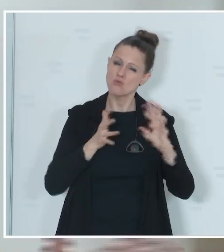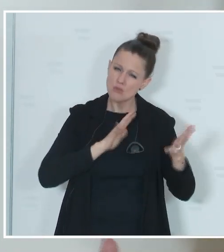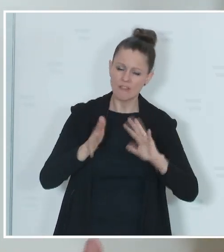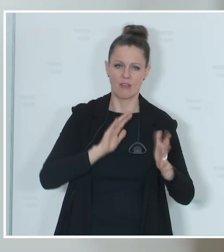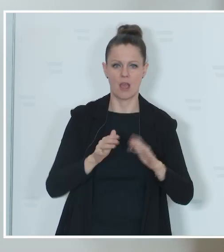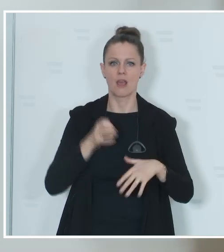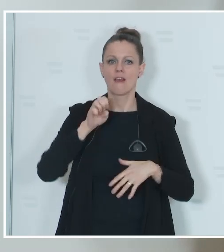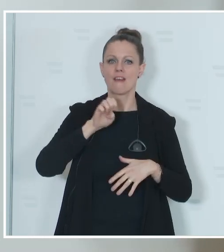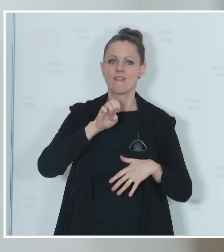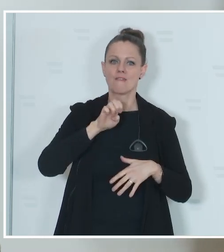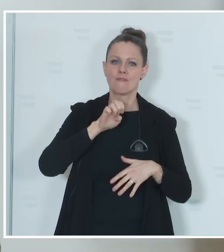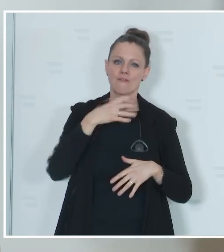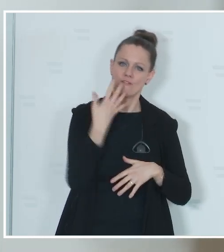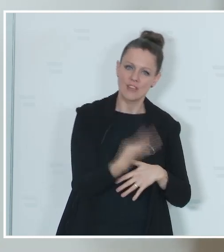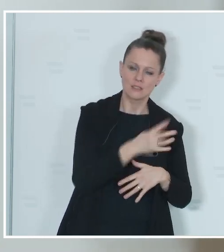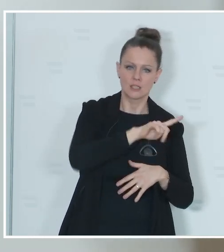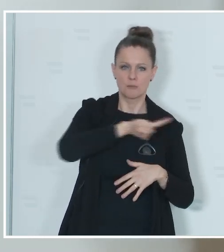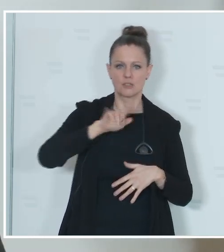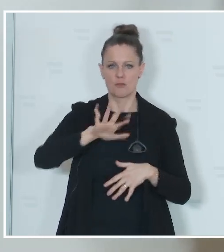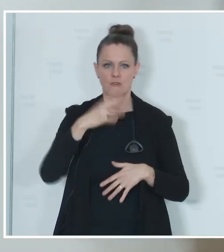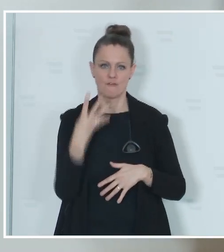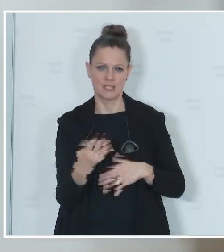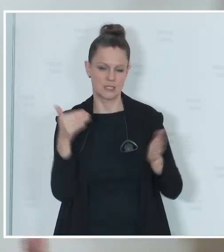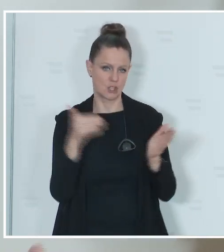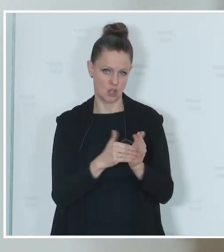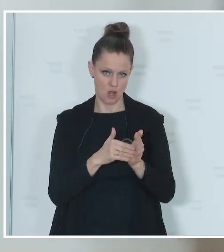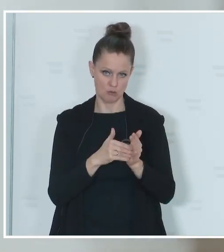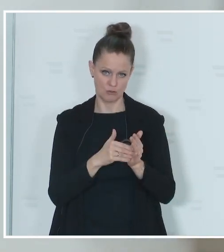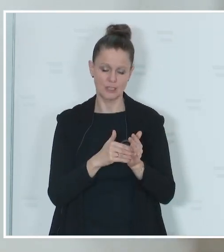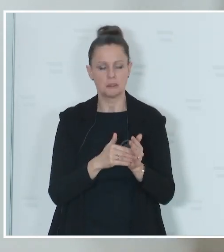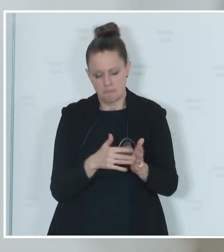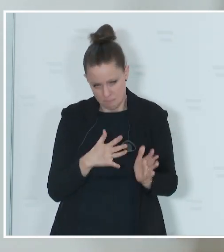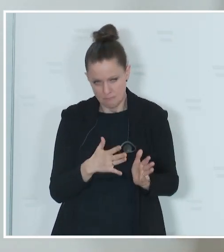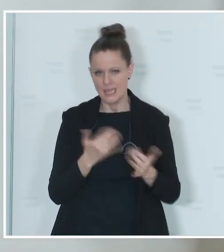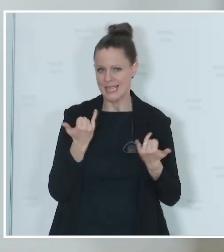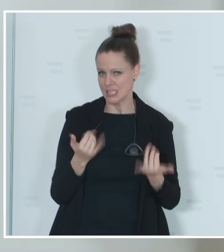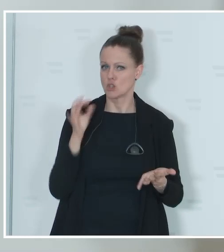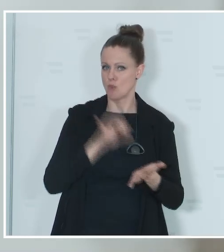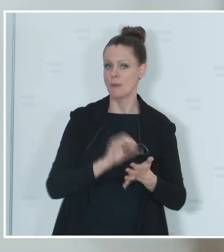40.000 bis 45.000, so sind die Schätzungen unserer Experten,